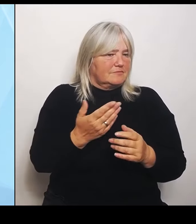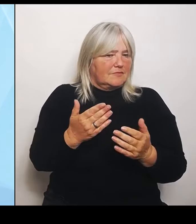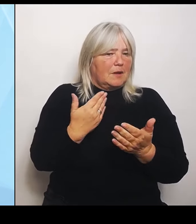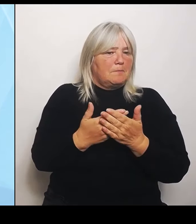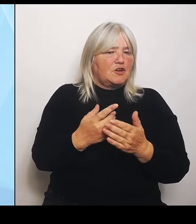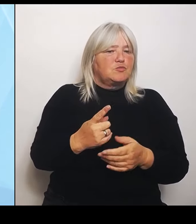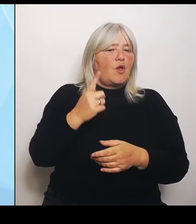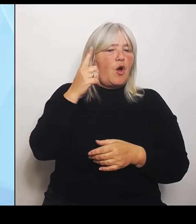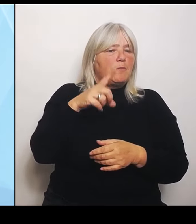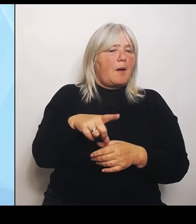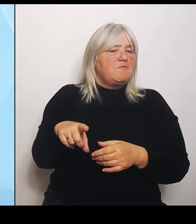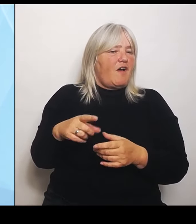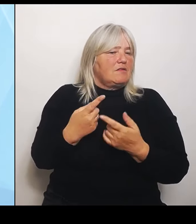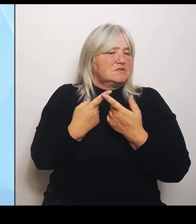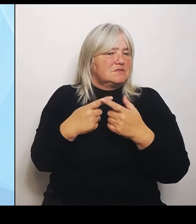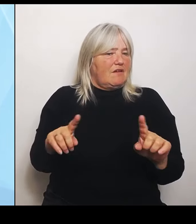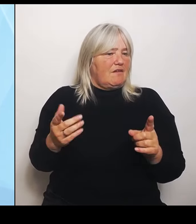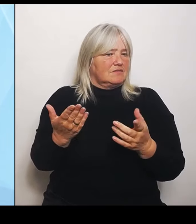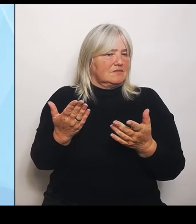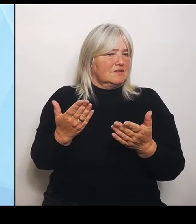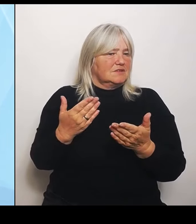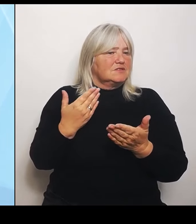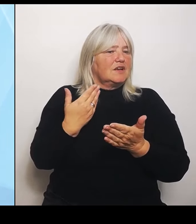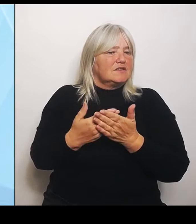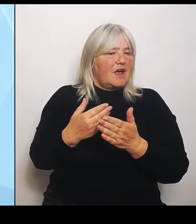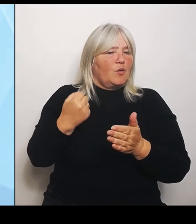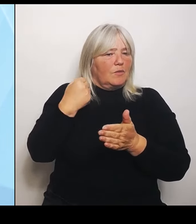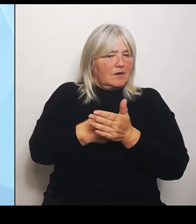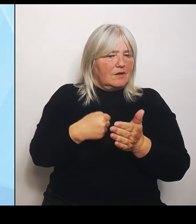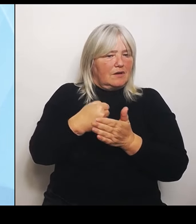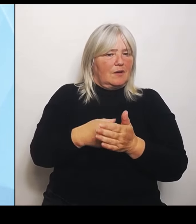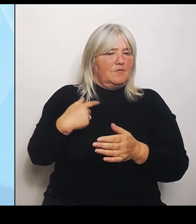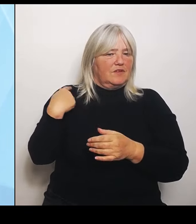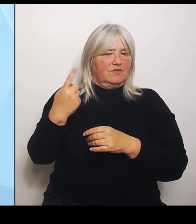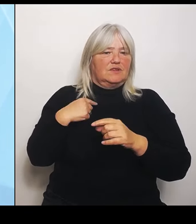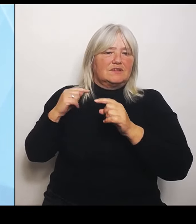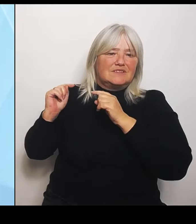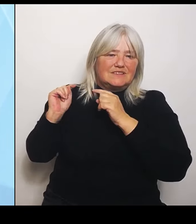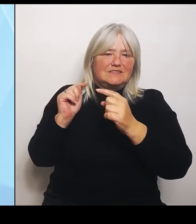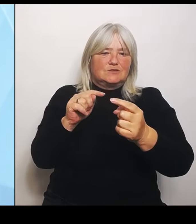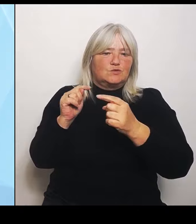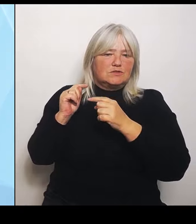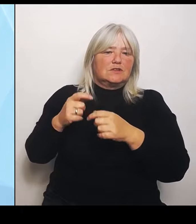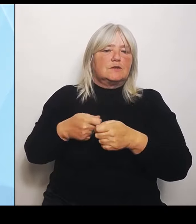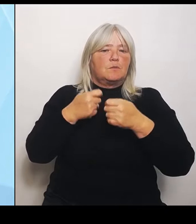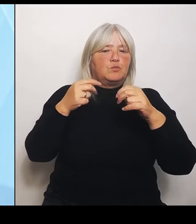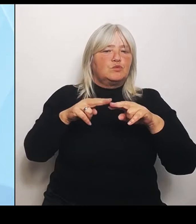noch im Bundesrat über solche Ausnahmen. Und diese Strukturen einfach weiterhin auch im Blick zu halten,